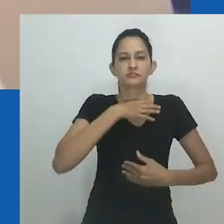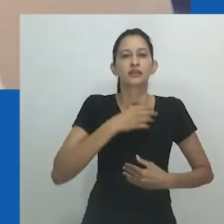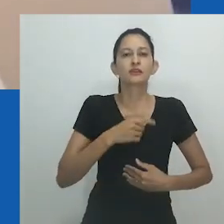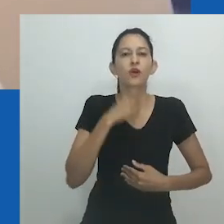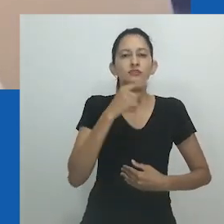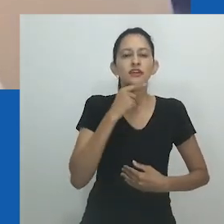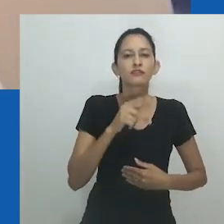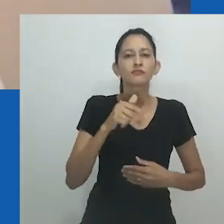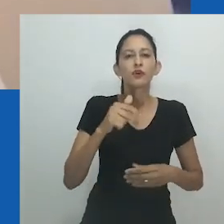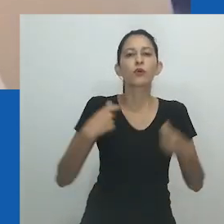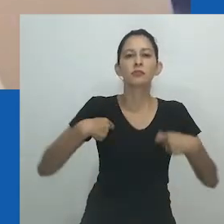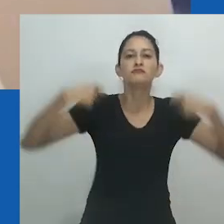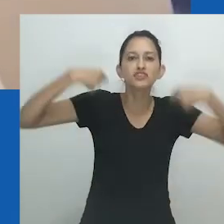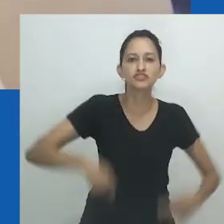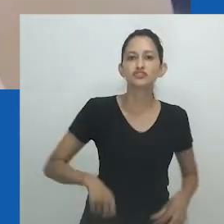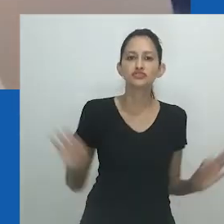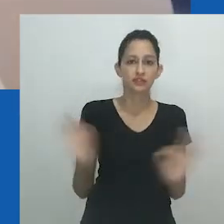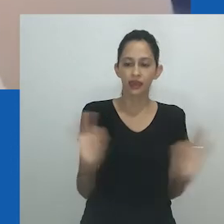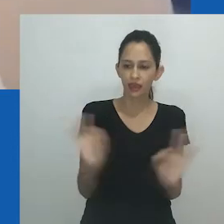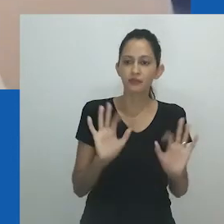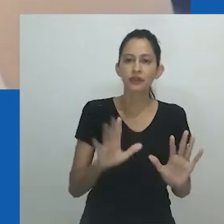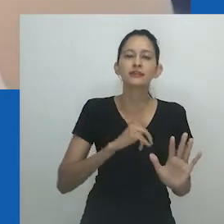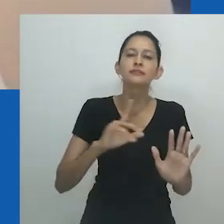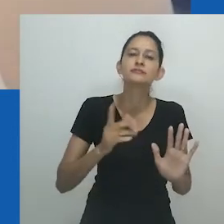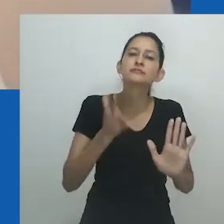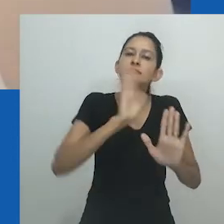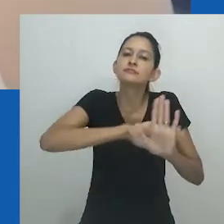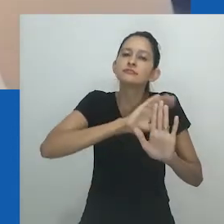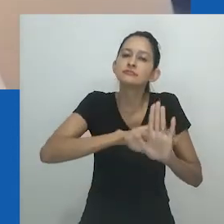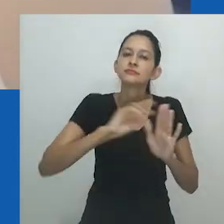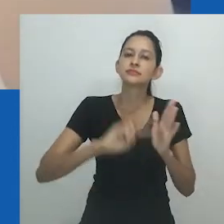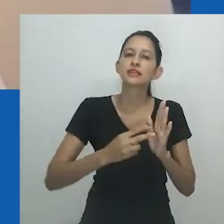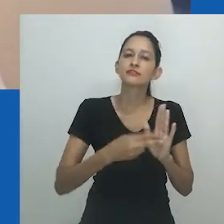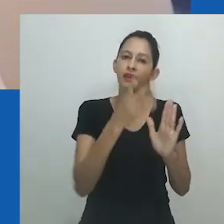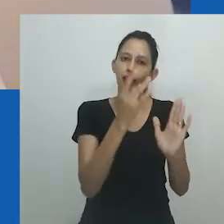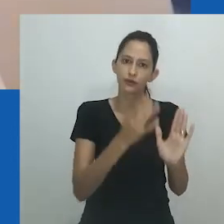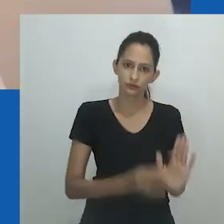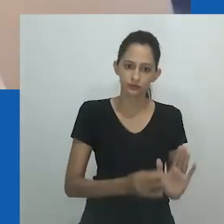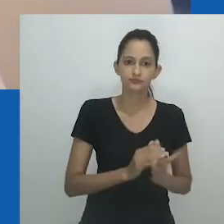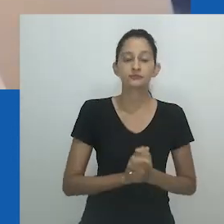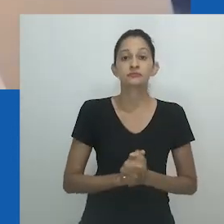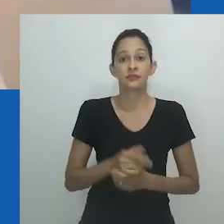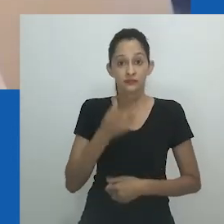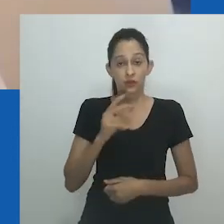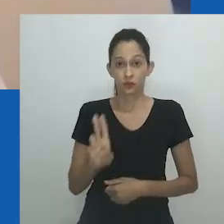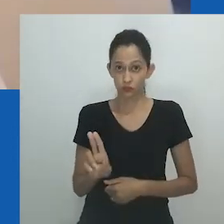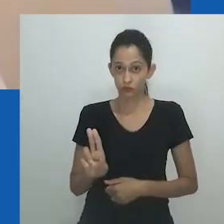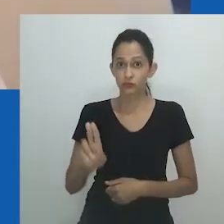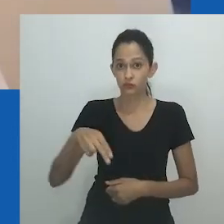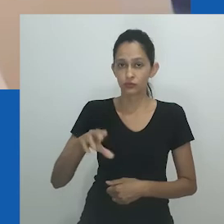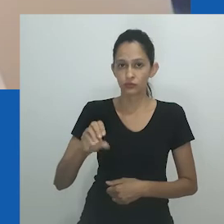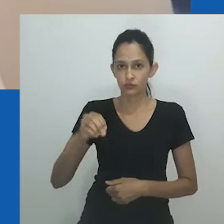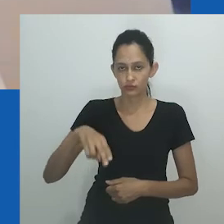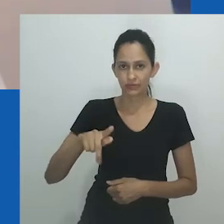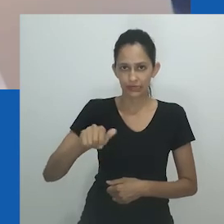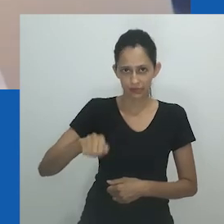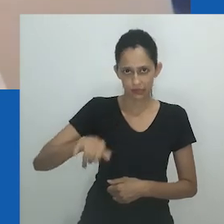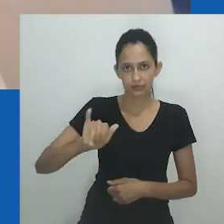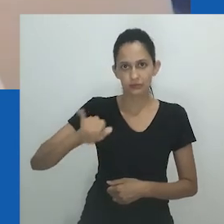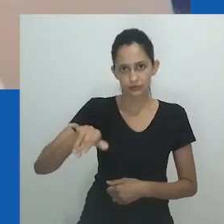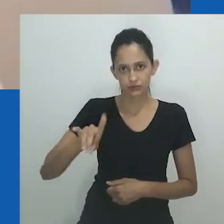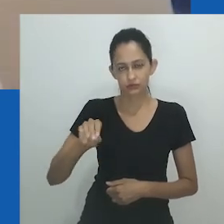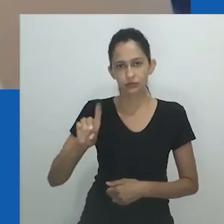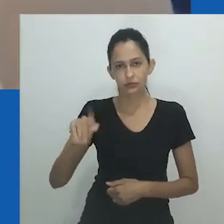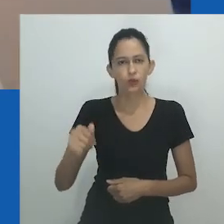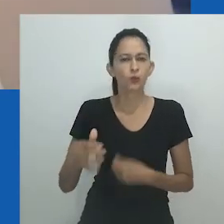No entanto, a figura permanece sem rosto, sem membros, incorporando antes a dualidade desses gêneros por meio da materialidade da estrutura.